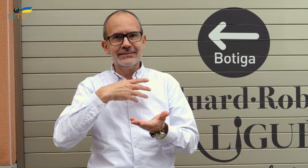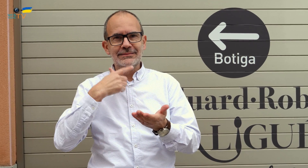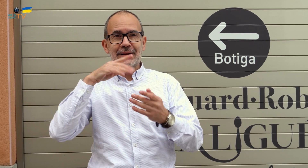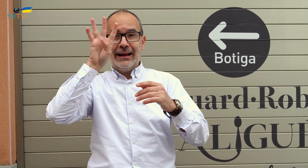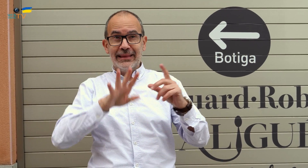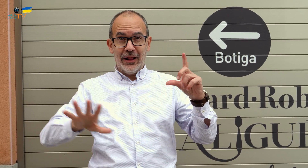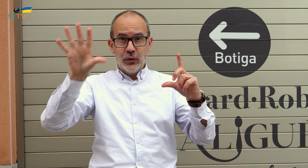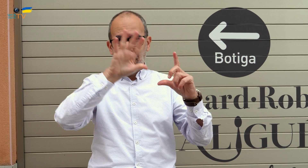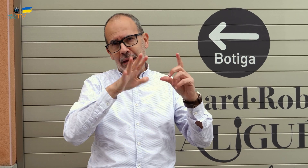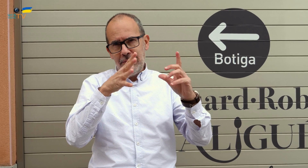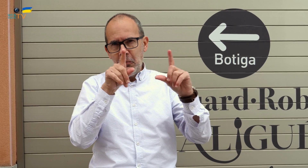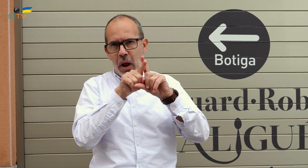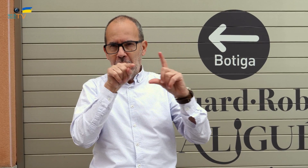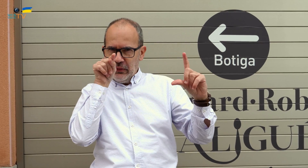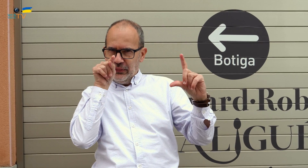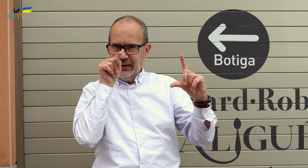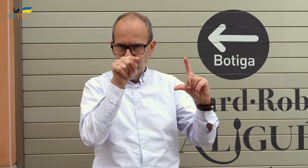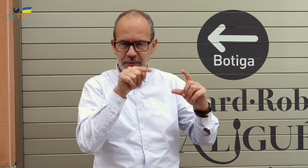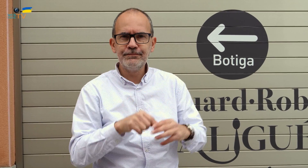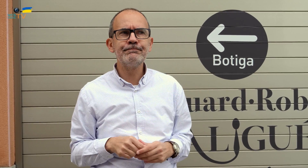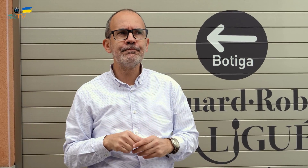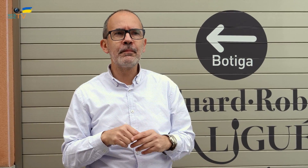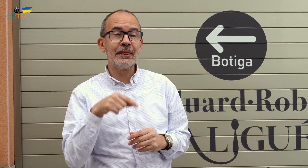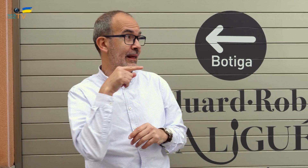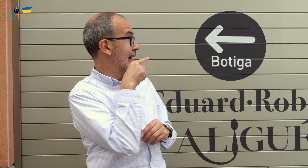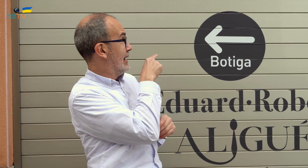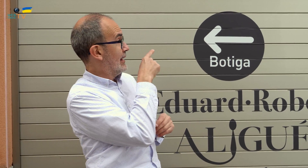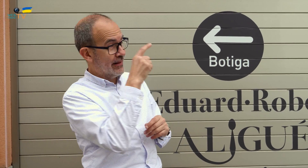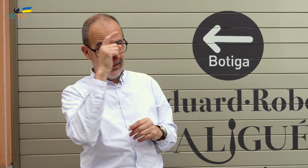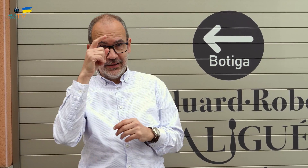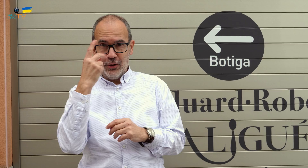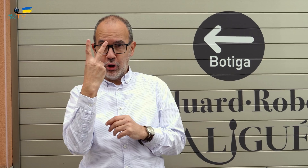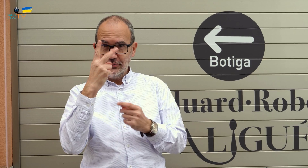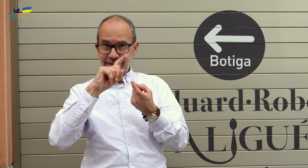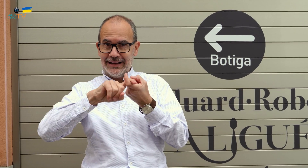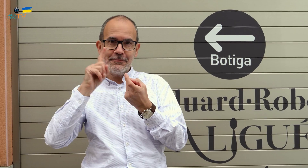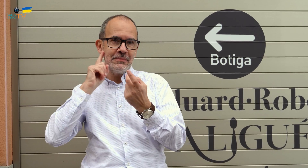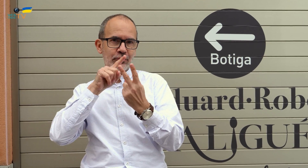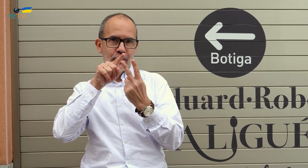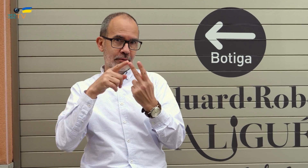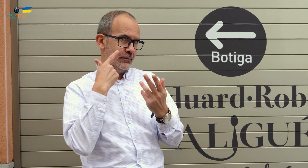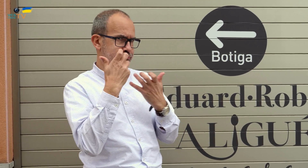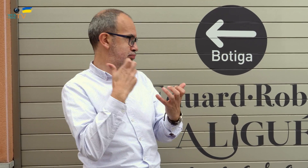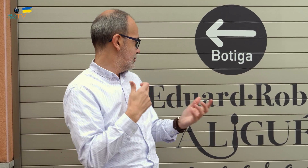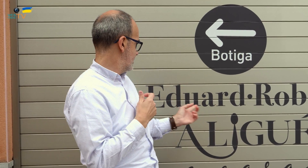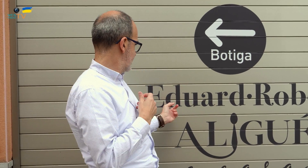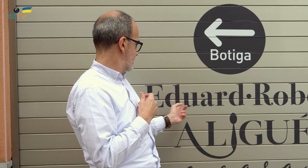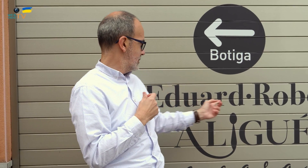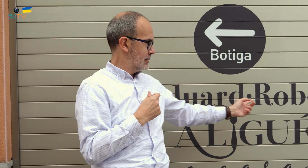prácticamente en el centro de Catalunya. Esto es de dos hermanos sordos. Aquí podemos ver sus nombres en gran relieve.